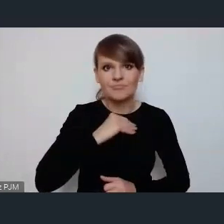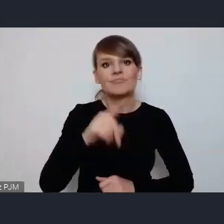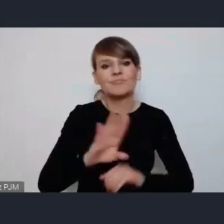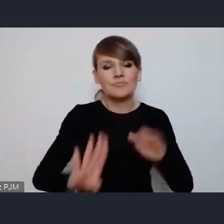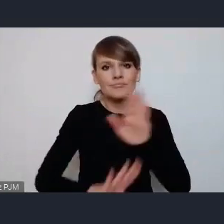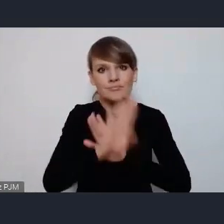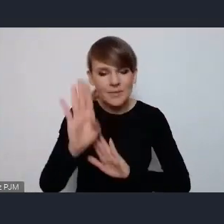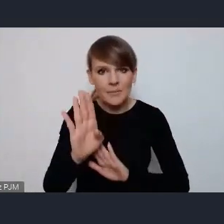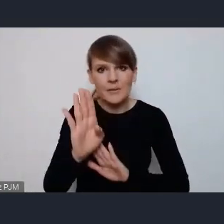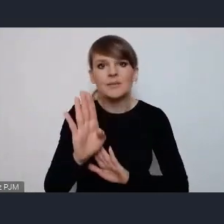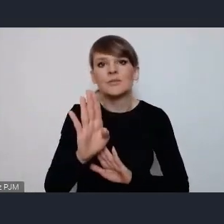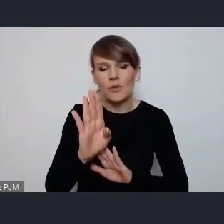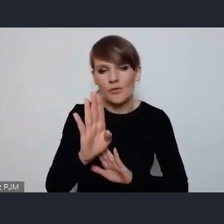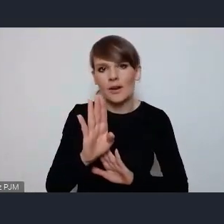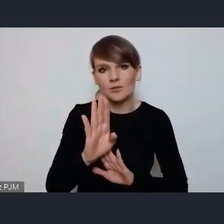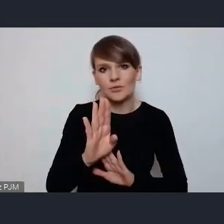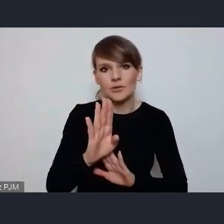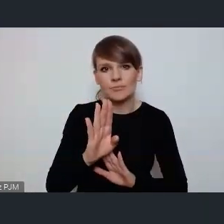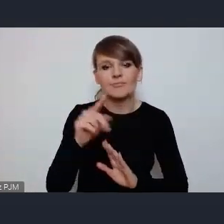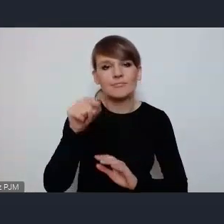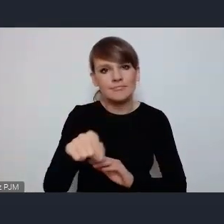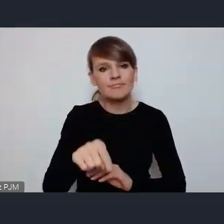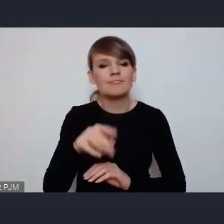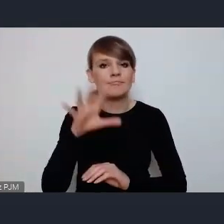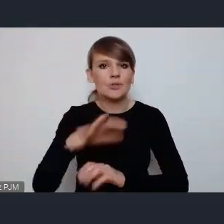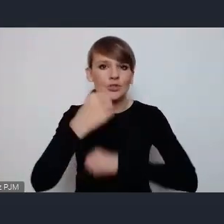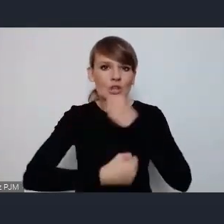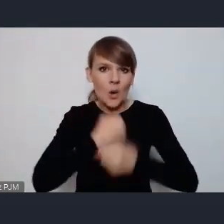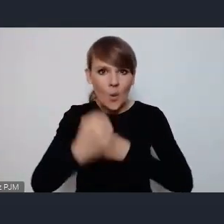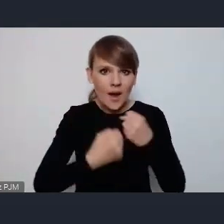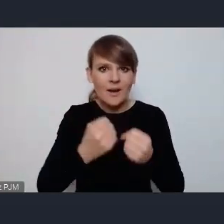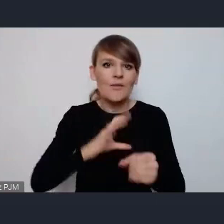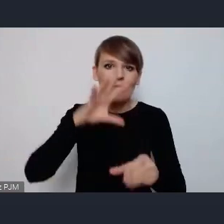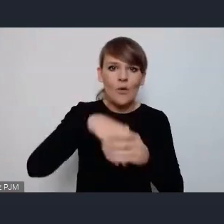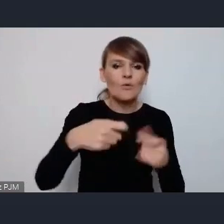podejście do działalności włączenia współzarządzaniem miastem